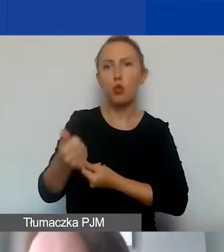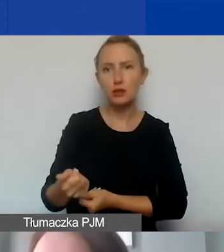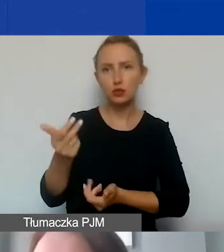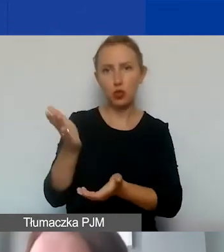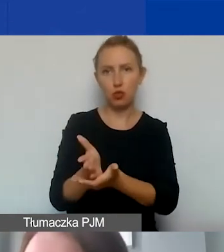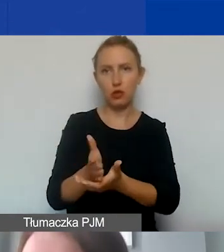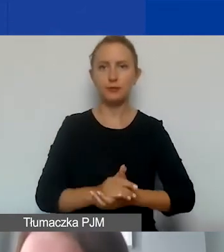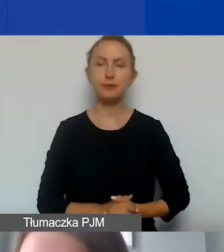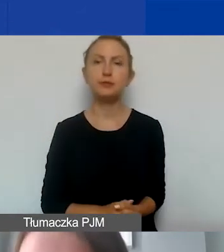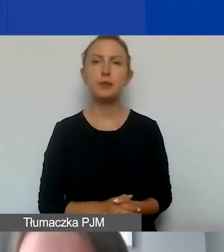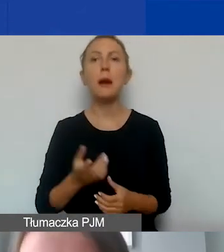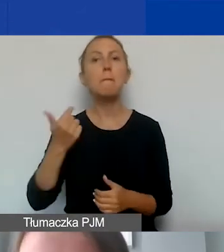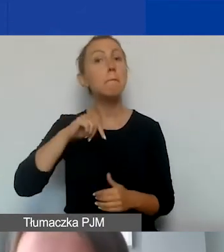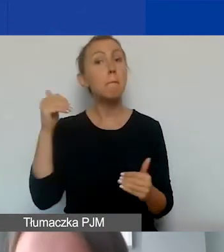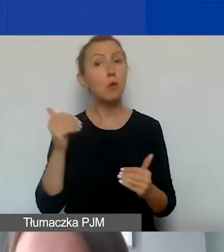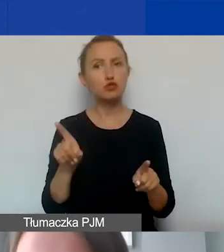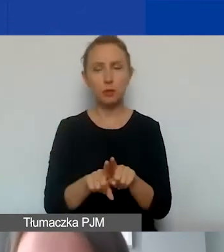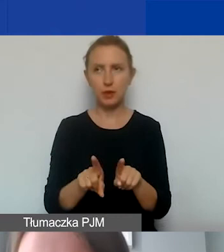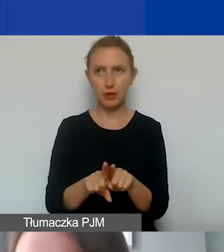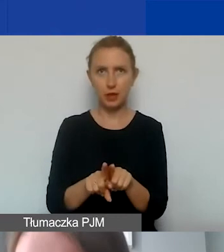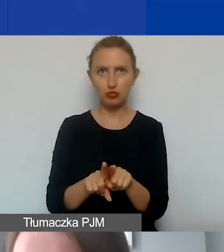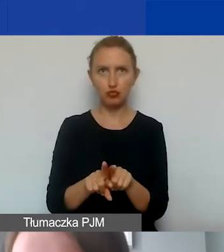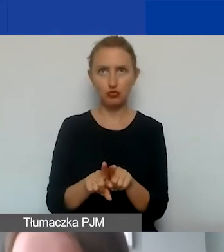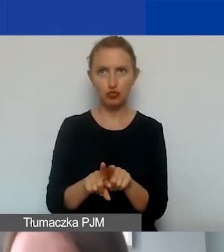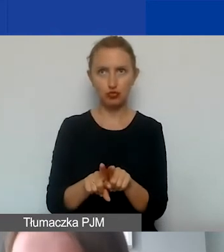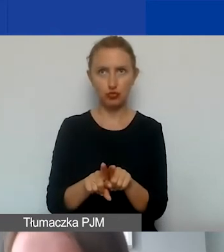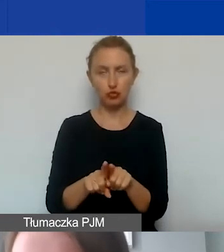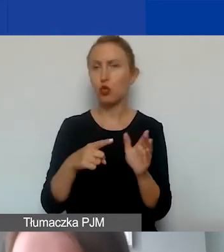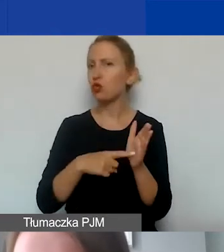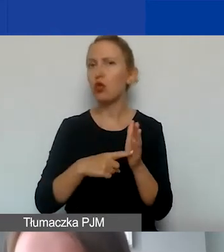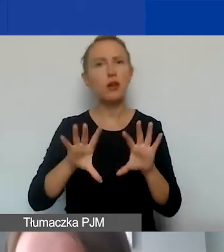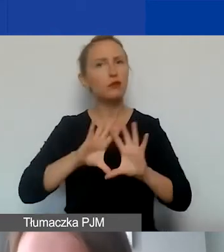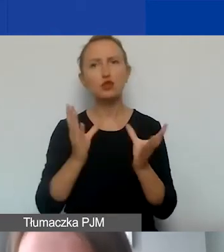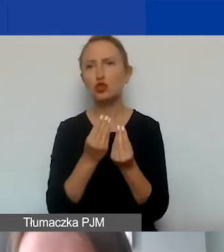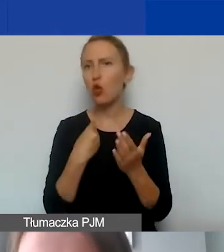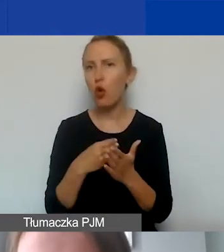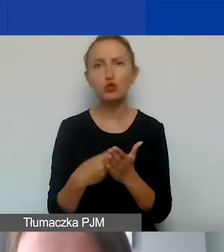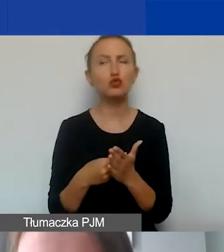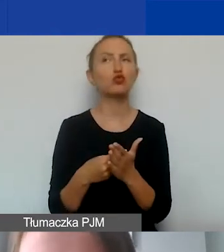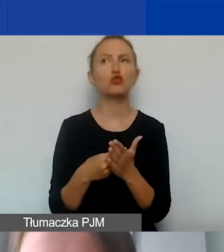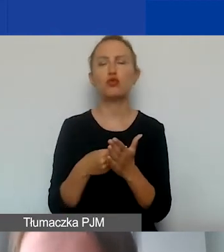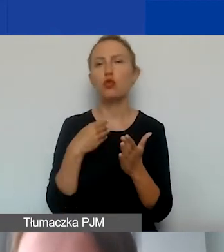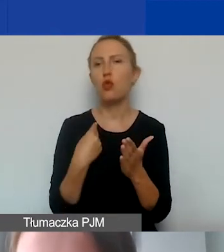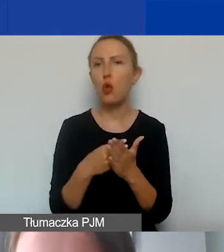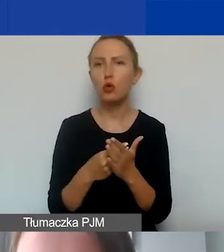Czyli oczywiście to dotyczy jakby wszystkich kosztów brutto